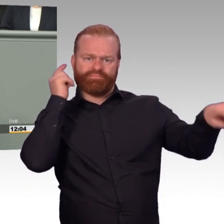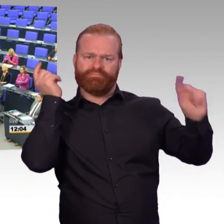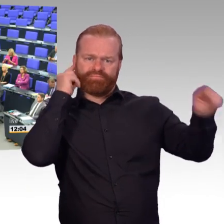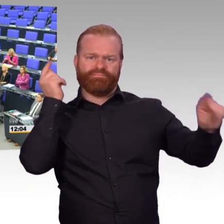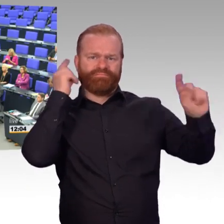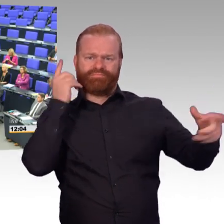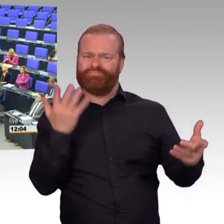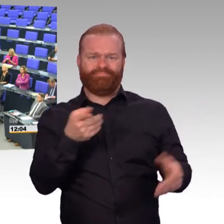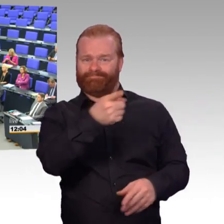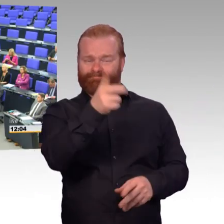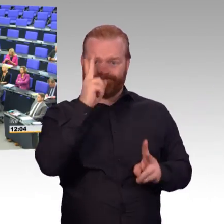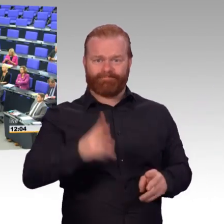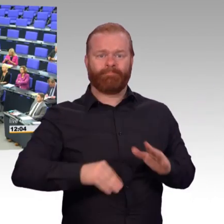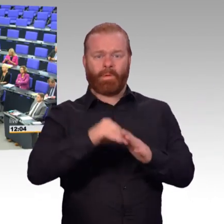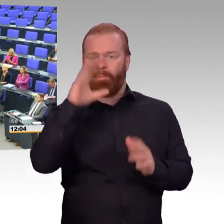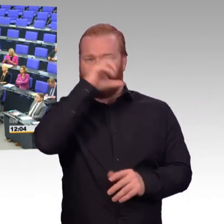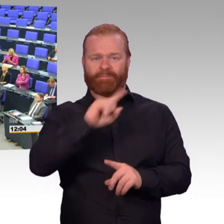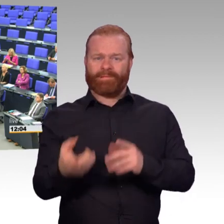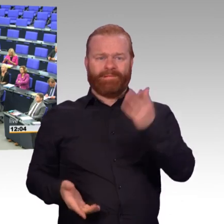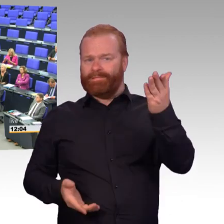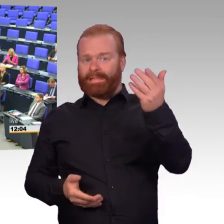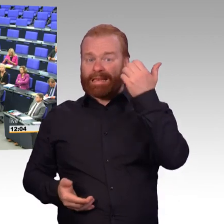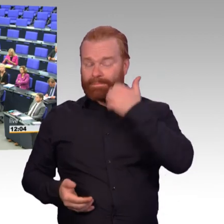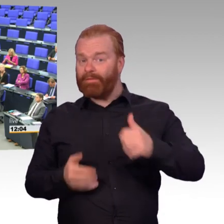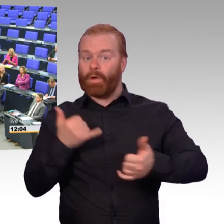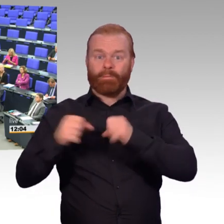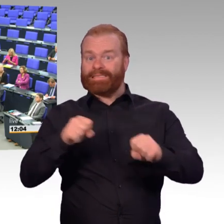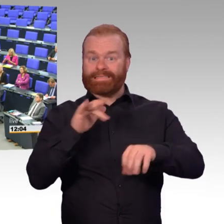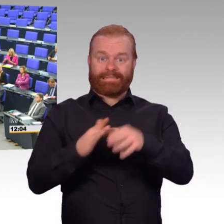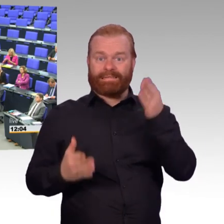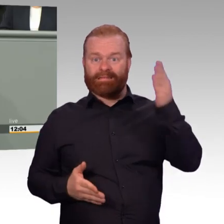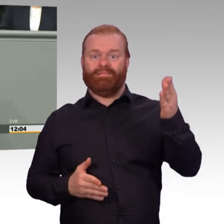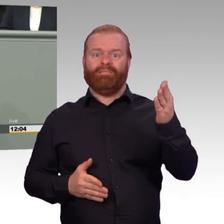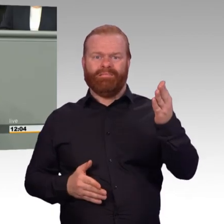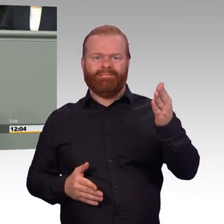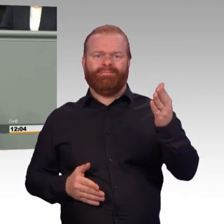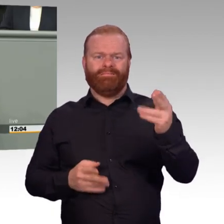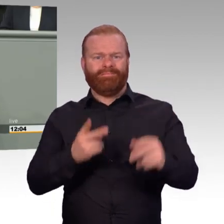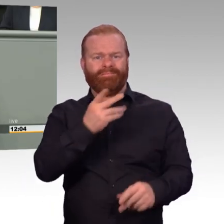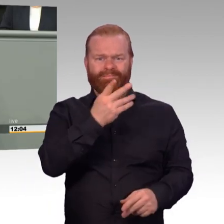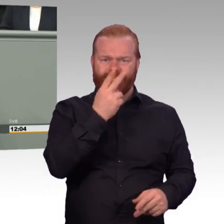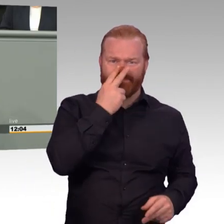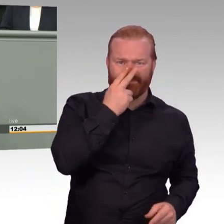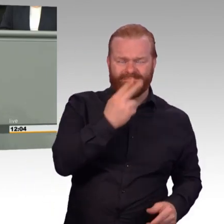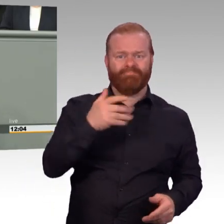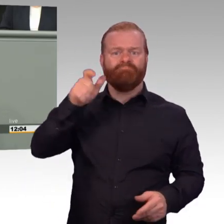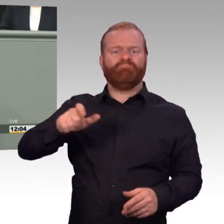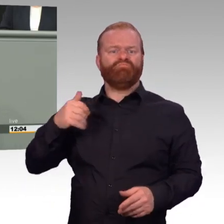(Beifall) Dann sind es weiter die Kameraden, die mit ihrer Lebensplanung auf ein anderes System gesetzt haben. Heute haben sie genügend Freizeit, das kennen sie.